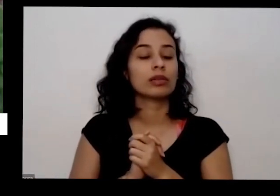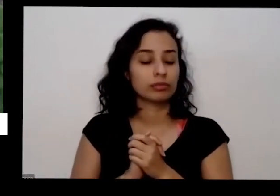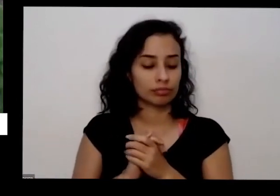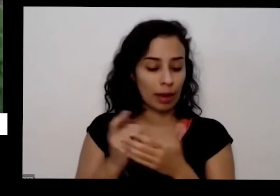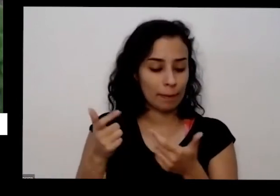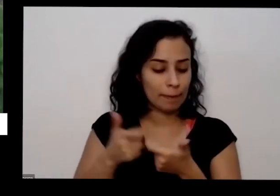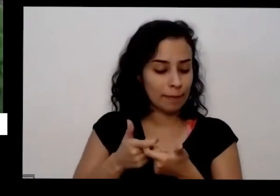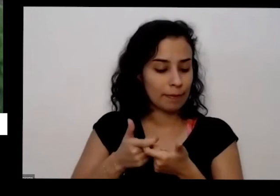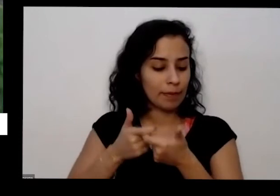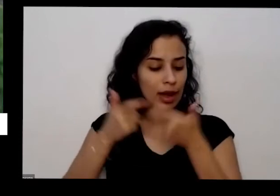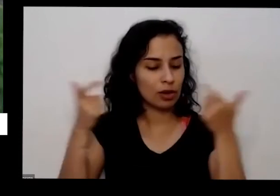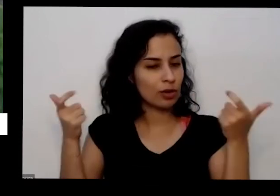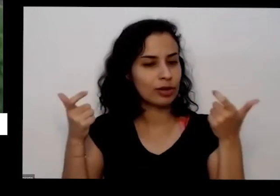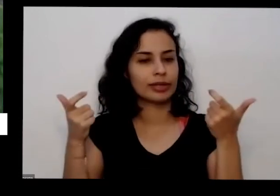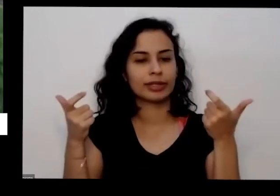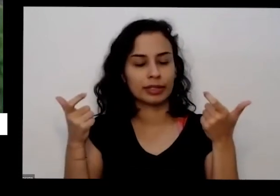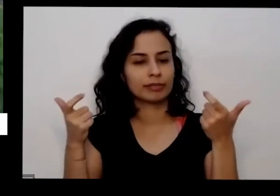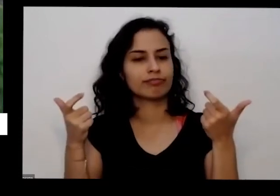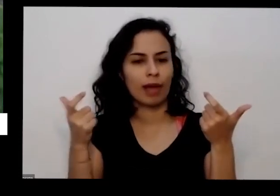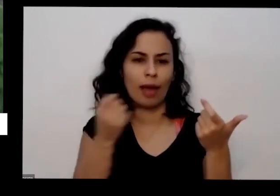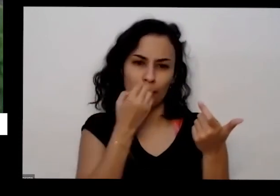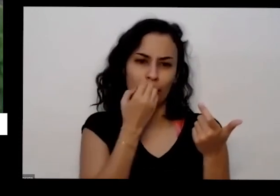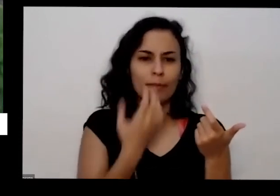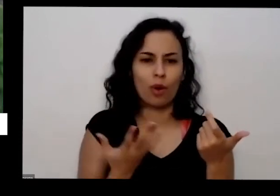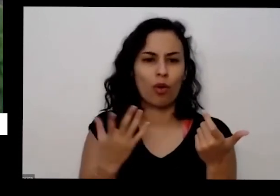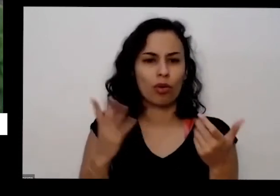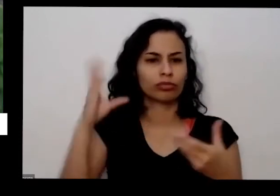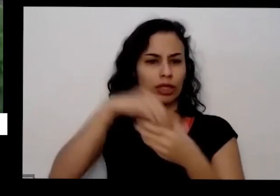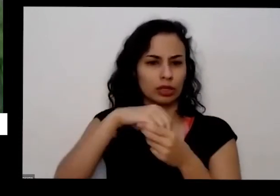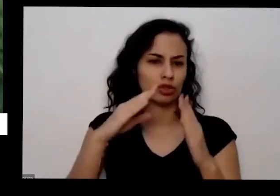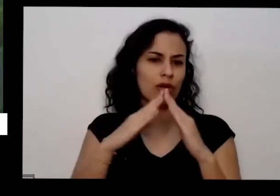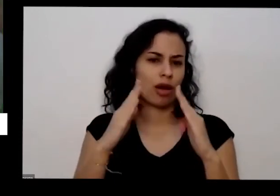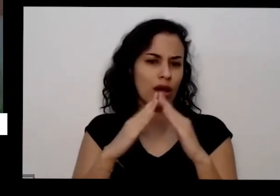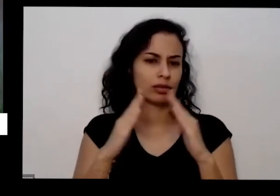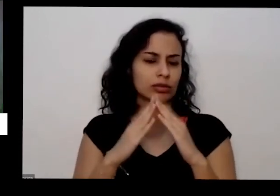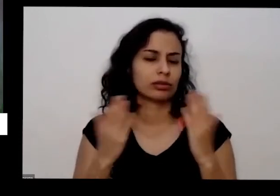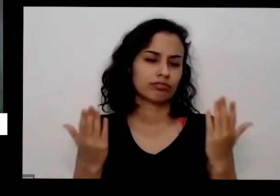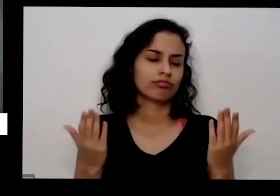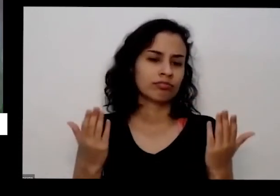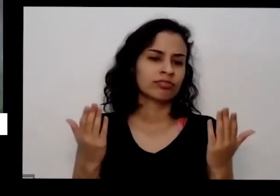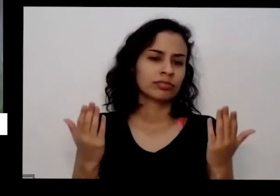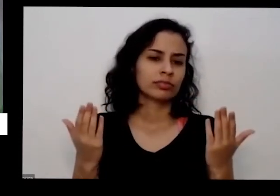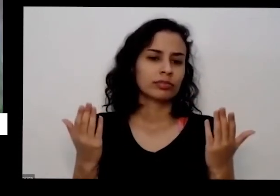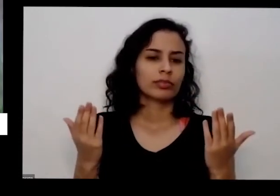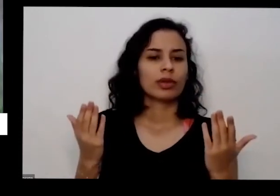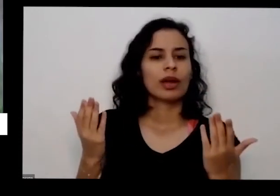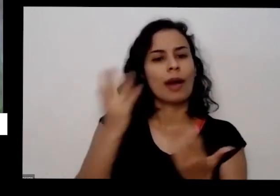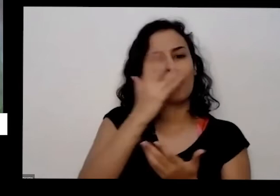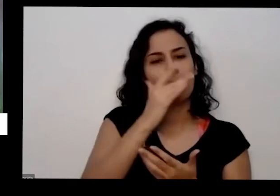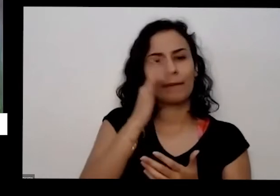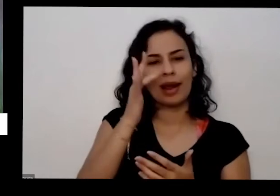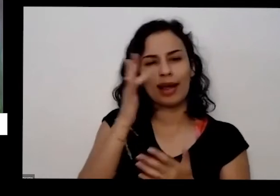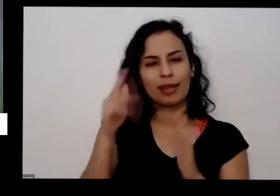E desde que a gente tem alguma coisa quase todas as plantas aromáticas que temos no Brasil